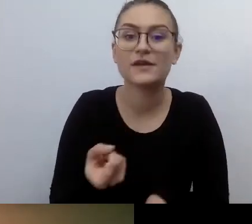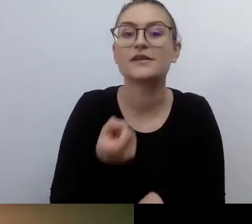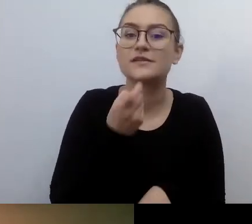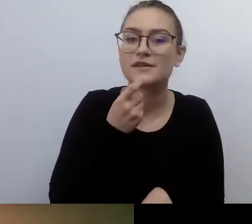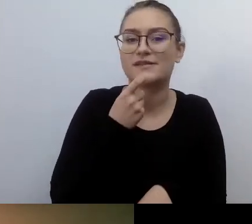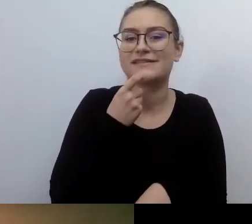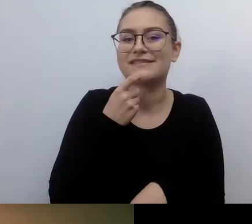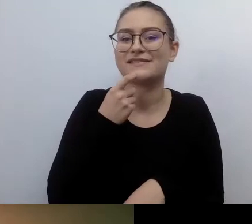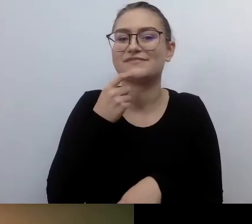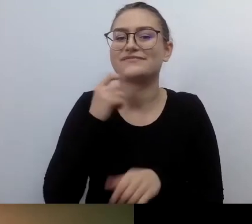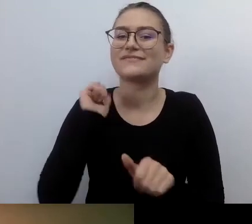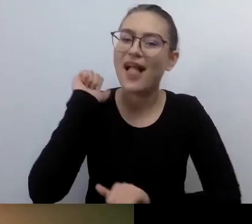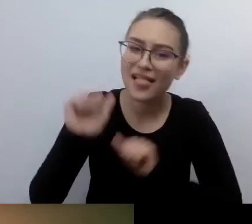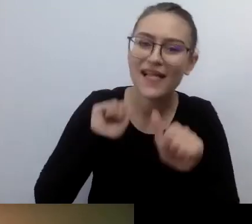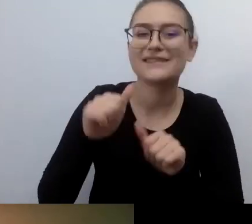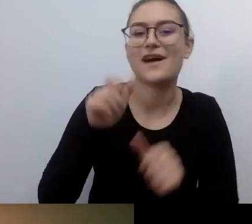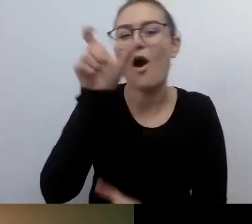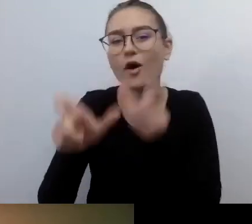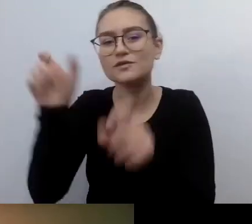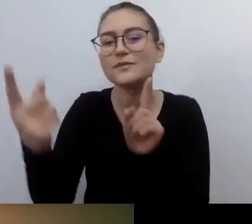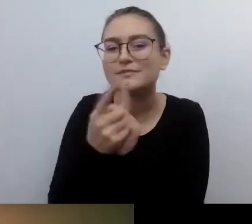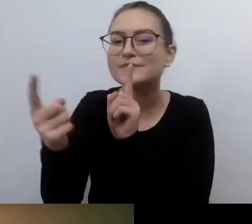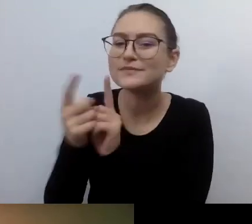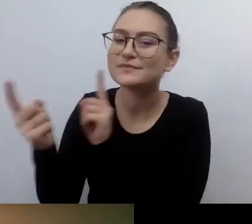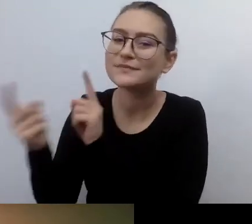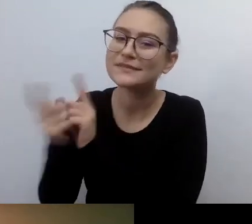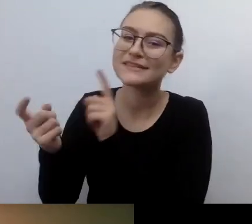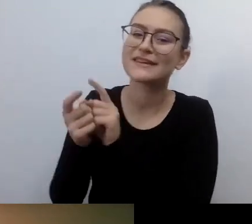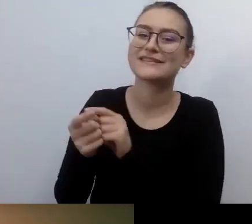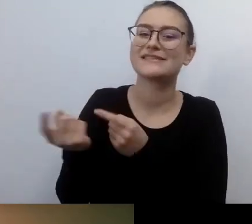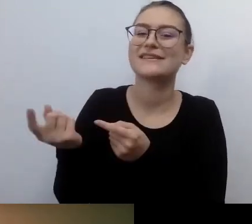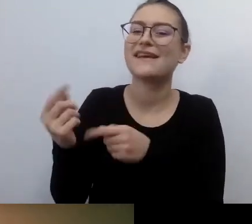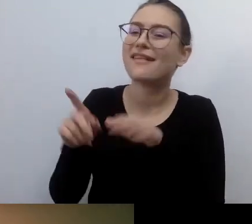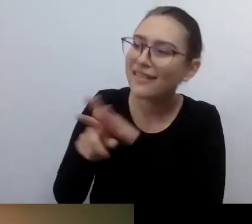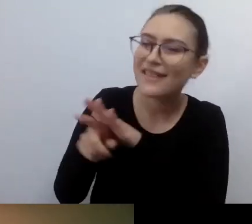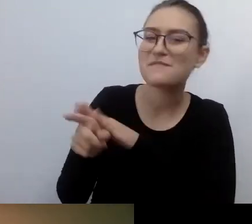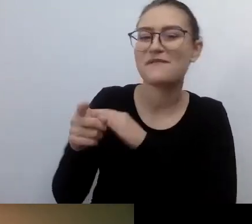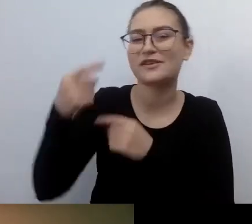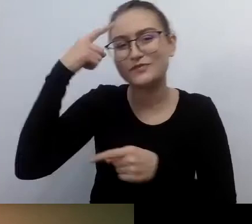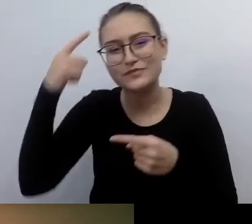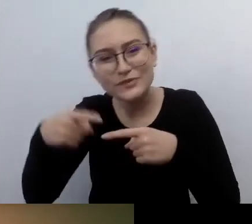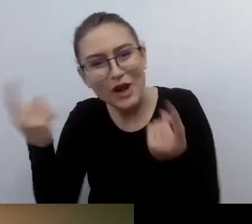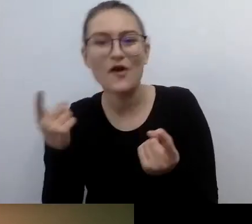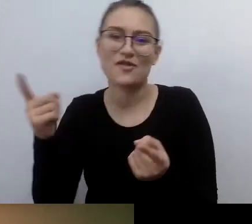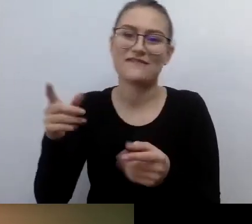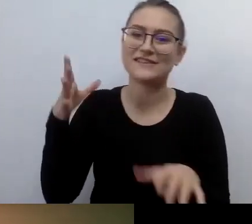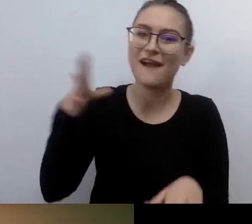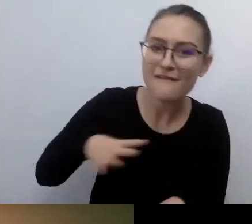Odwoływania się do ich serducha, głowy, empatii, że warto. Że to można zrobić, to można zrobić.